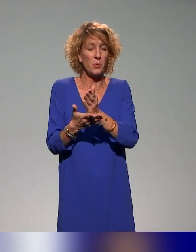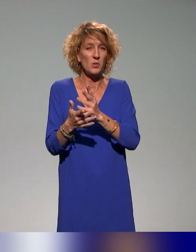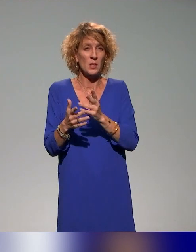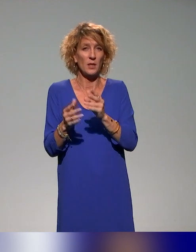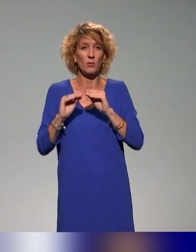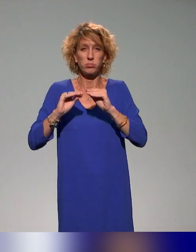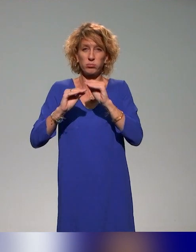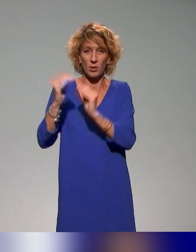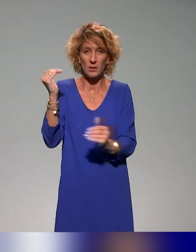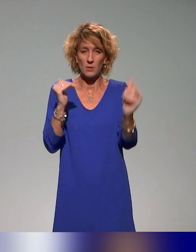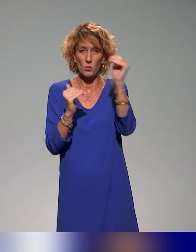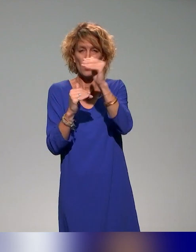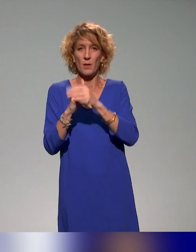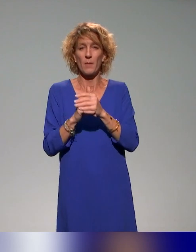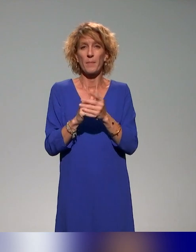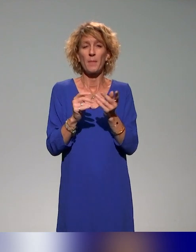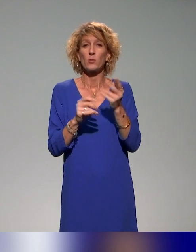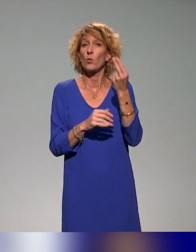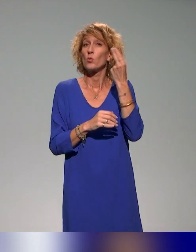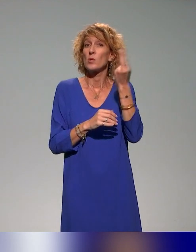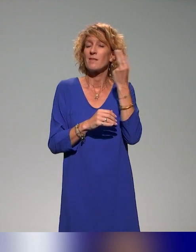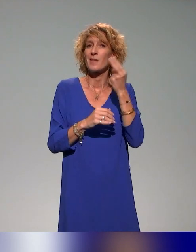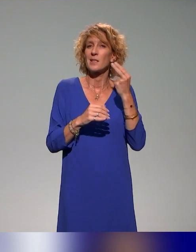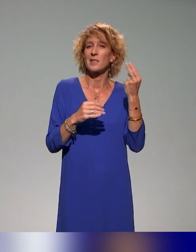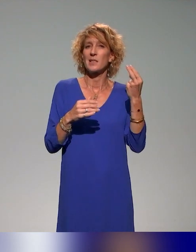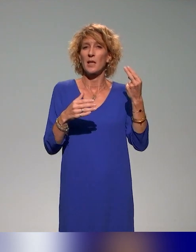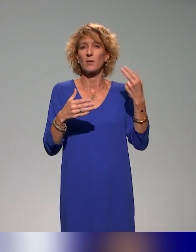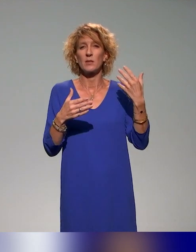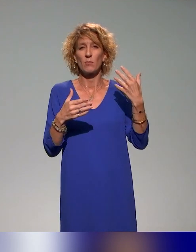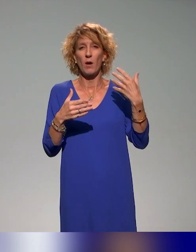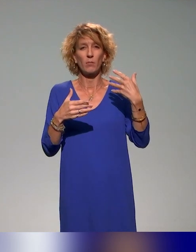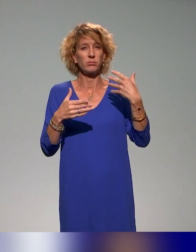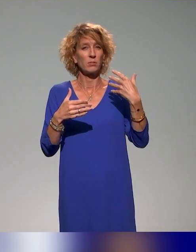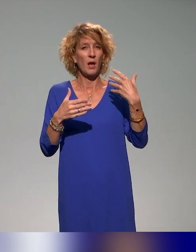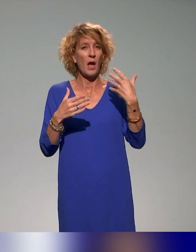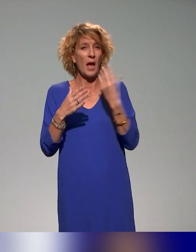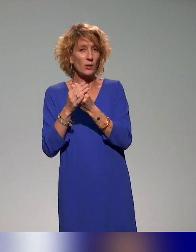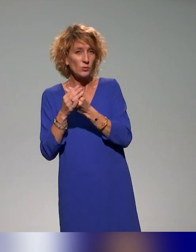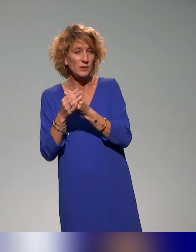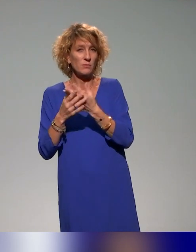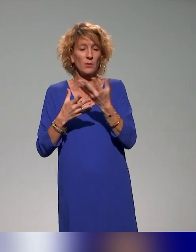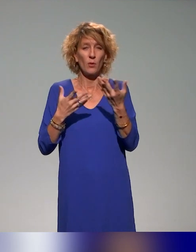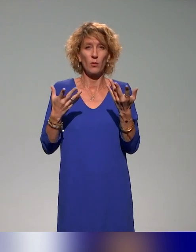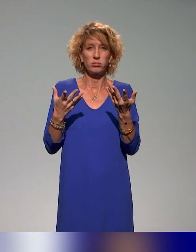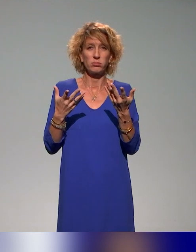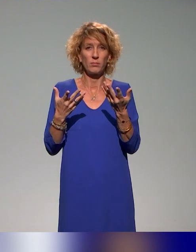Parce que quand on parle d'université inclusive ou d'inclusivité, c'est toucher, ça a été redit aussi à plusieurs reprises,